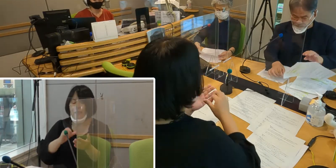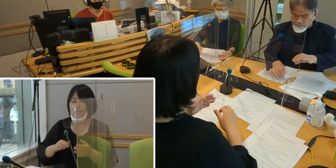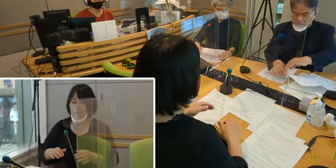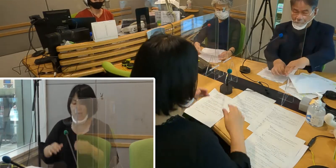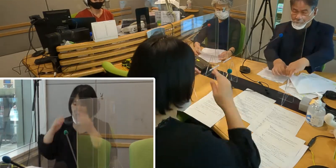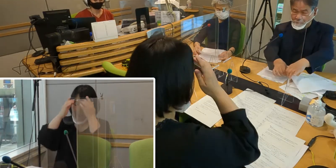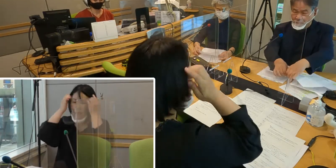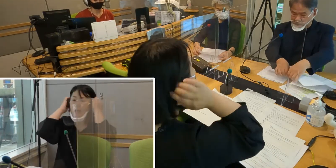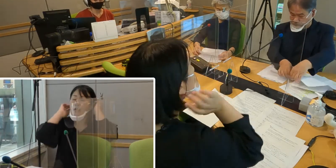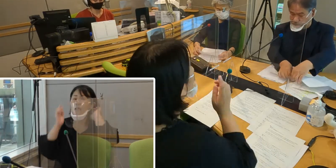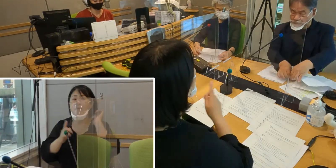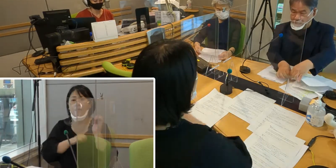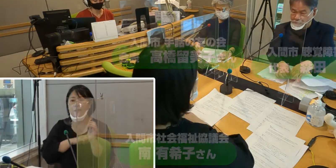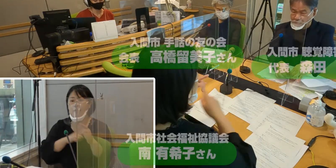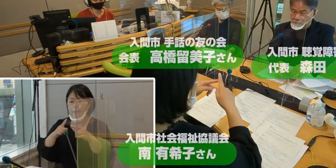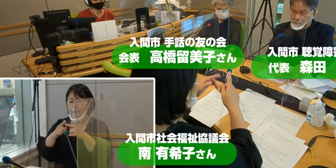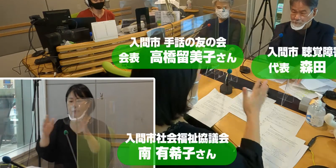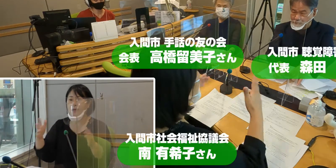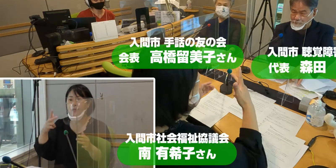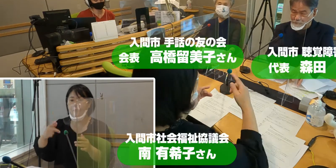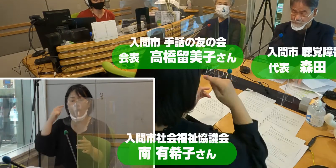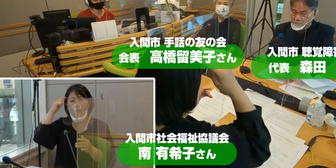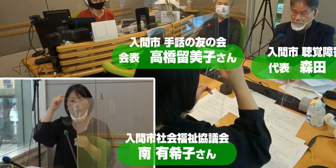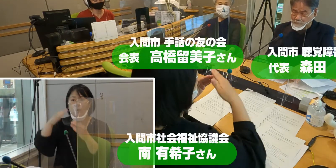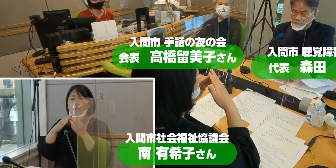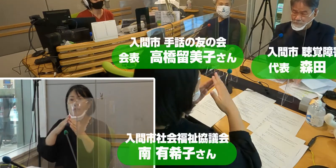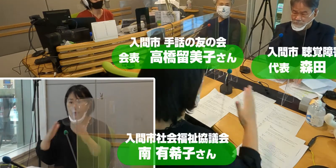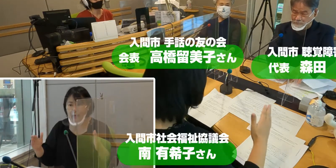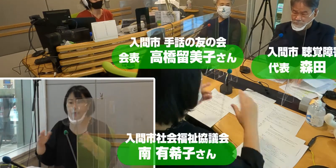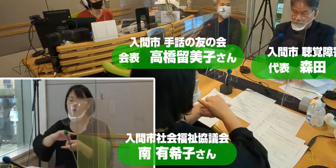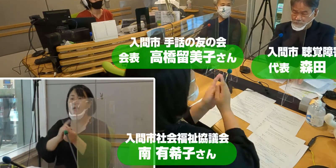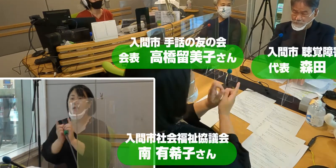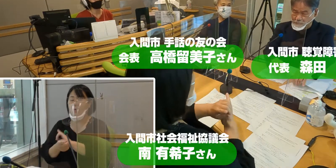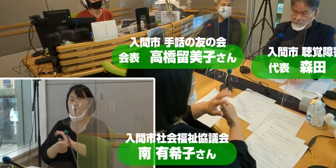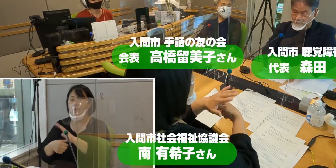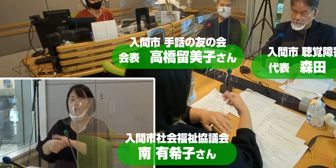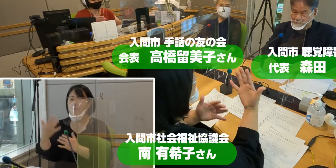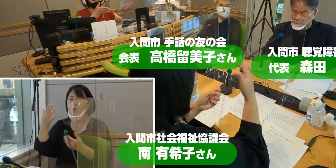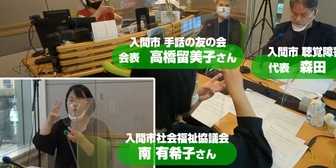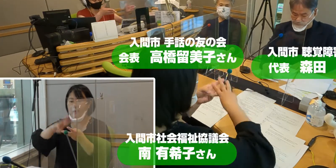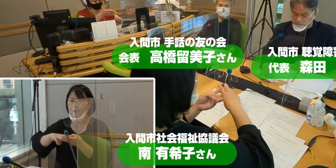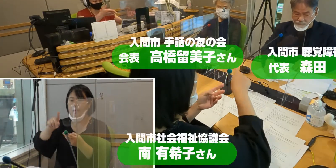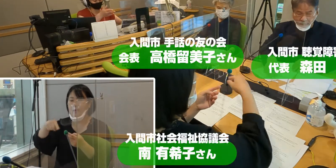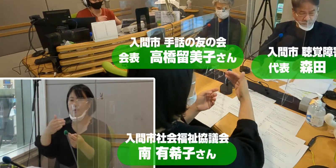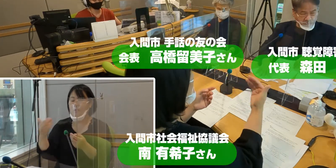まずは入間市聴覚障害者の会 代表の森田登さん。